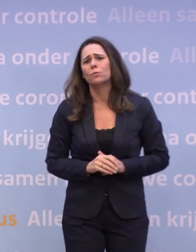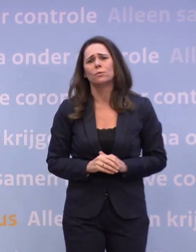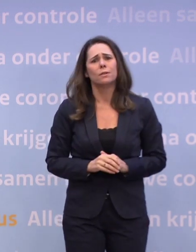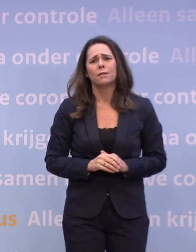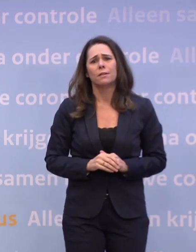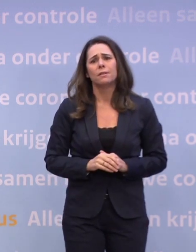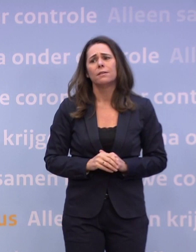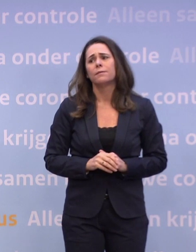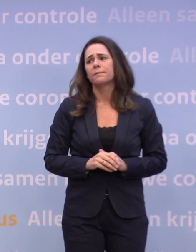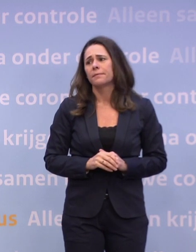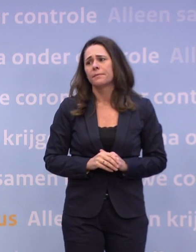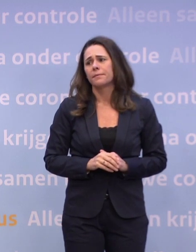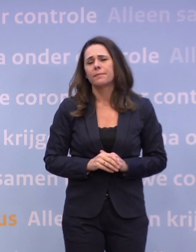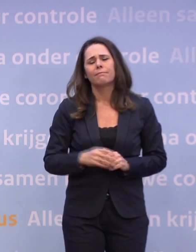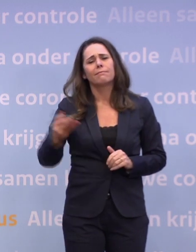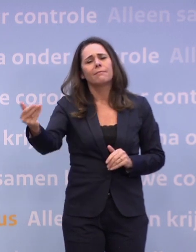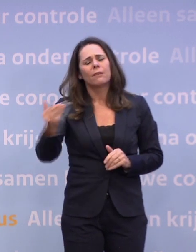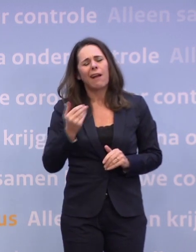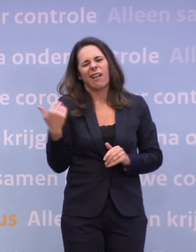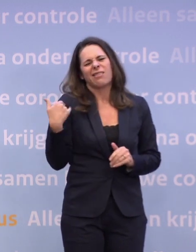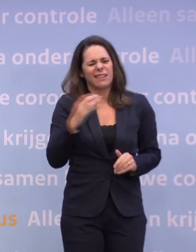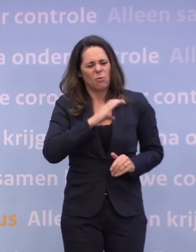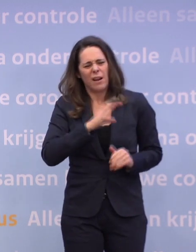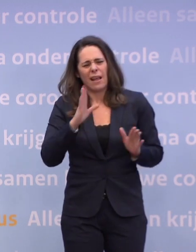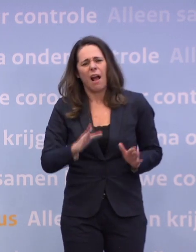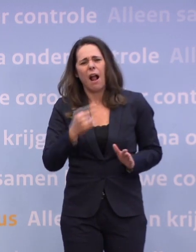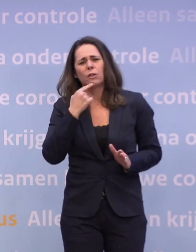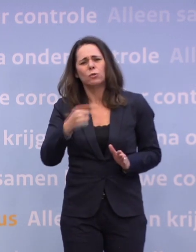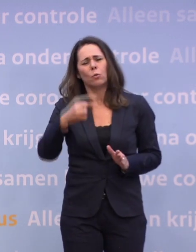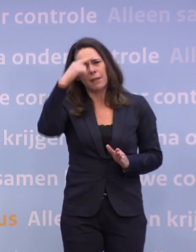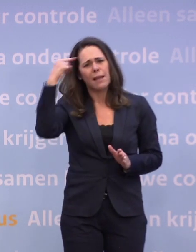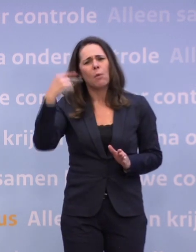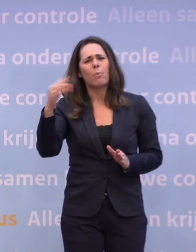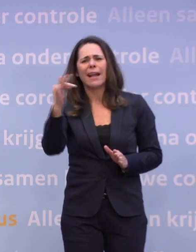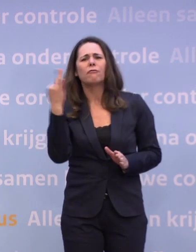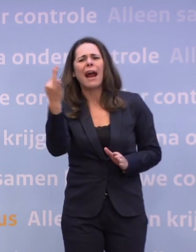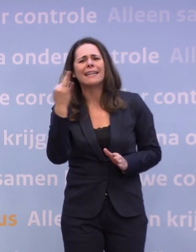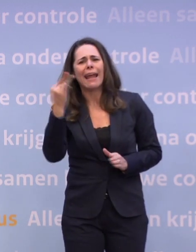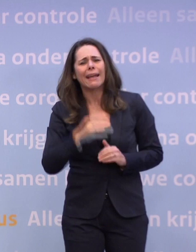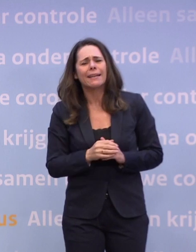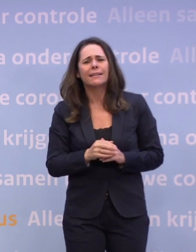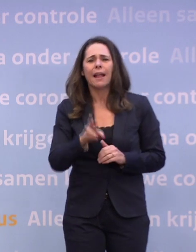Ja, een collega had het al zojuist even over Black Friday. Het RIVM stelt dat daar mogelijk een verband tussen is...